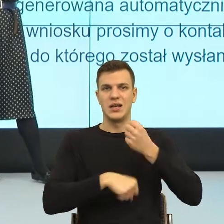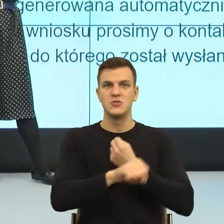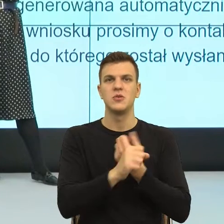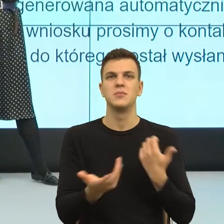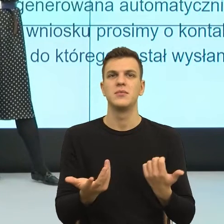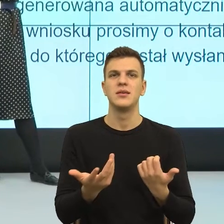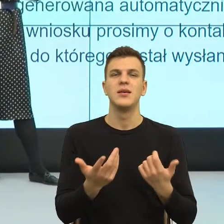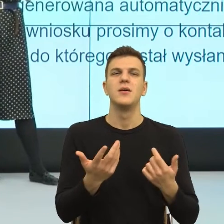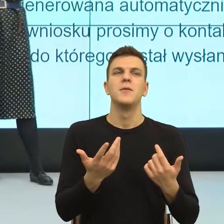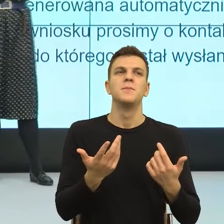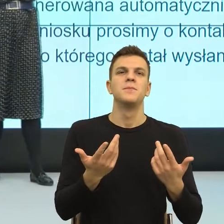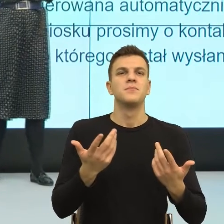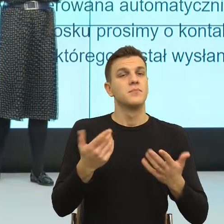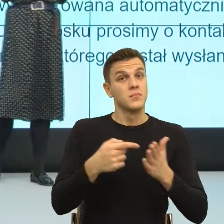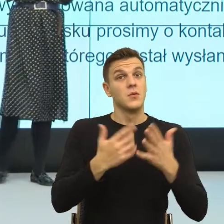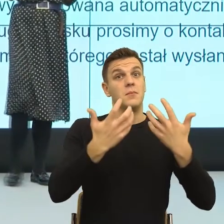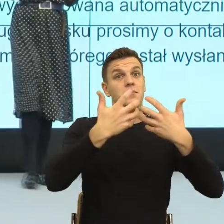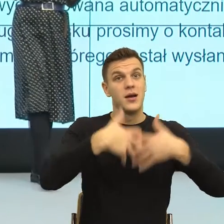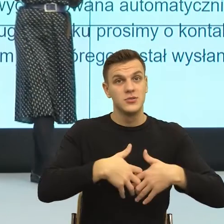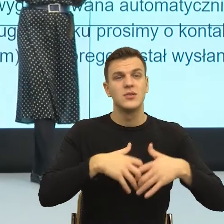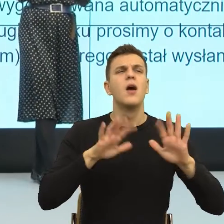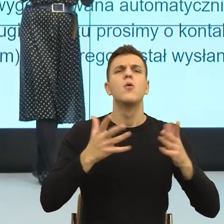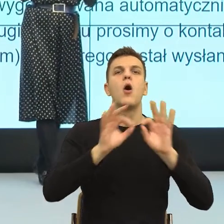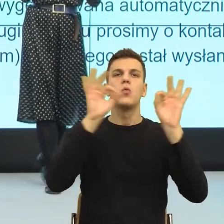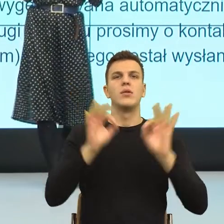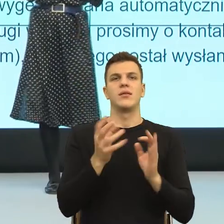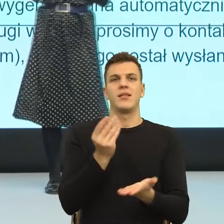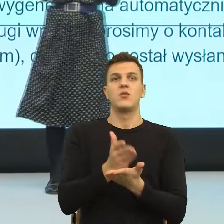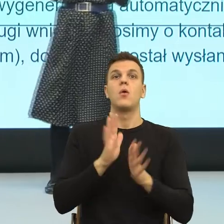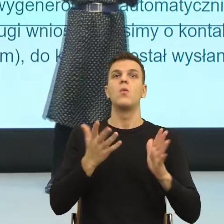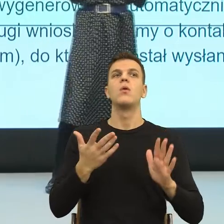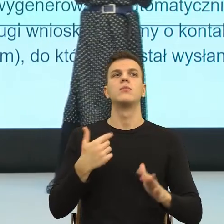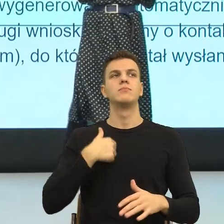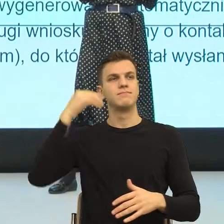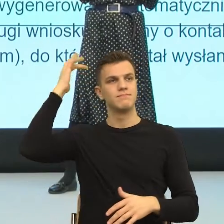ale też łatwo jesteśmy zastąpieni, co nam psychologicznie daje poczucie ważności.